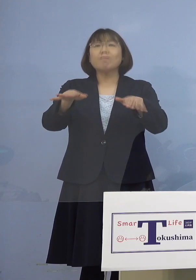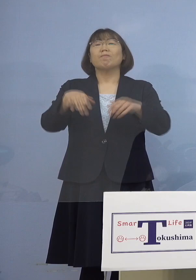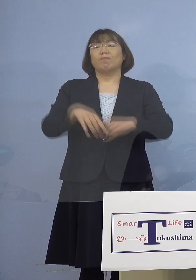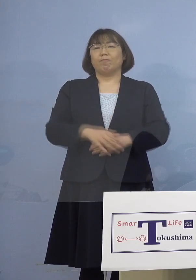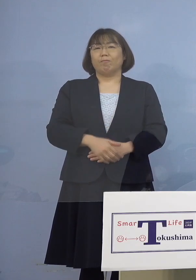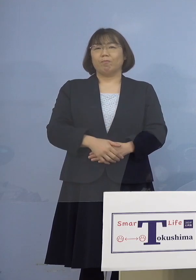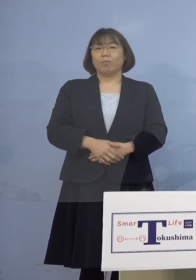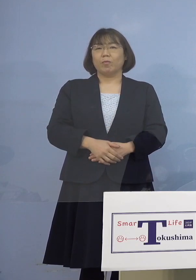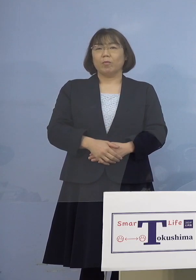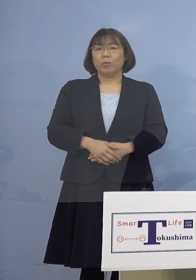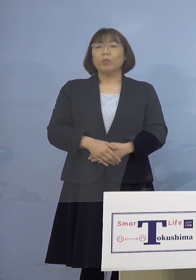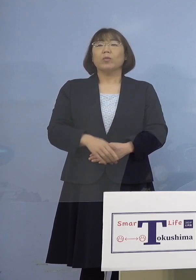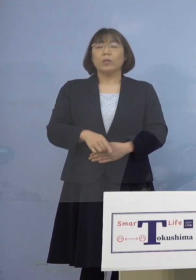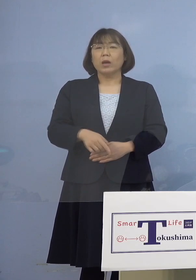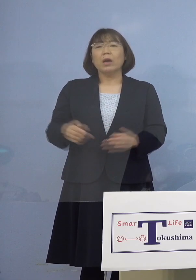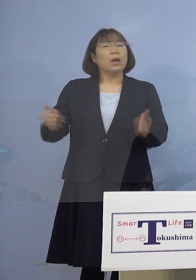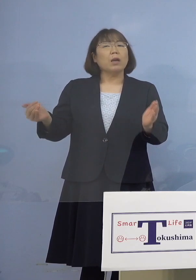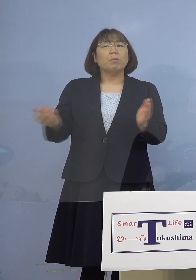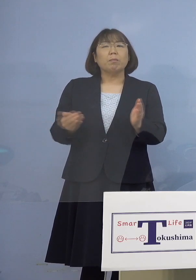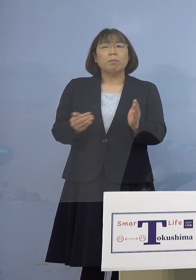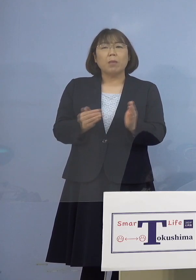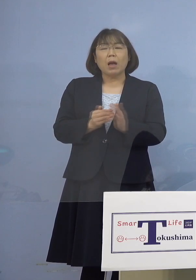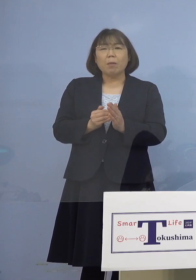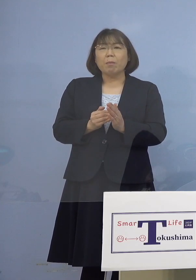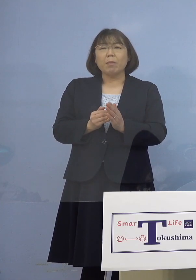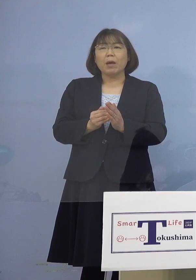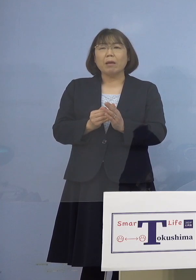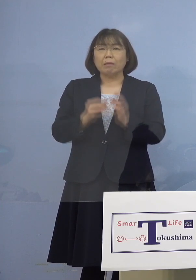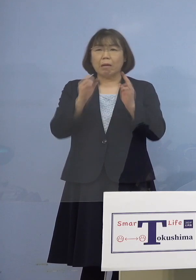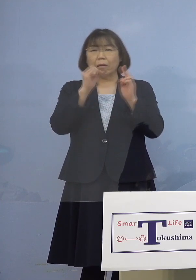これまで本当に 出ていなかったんですけれどね